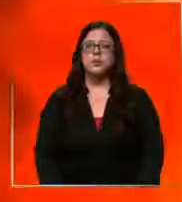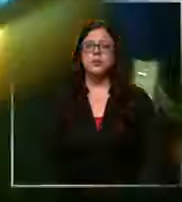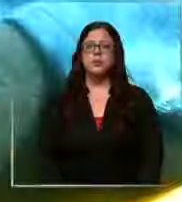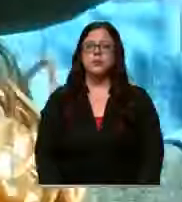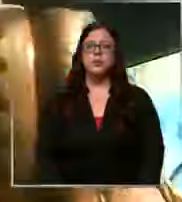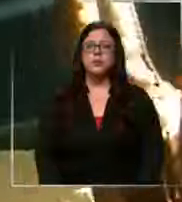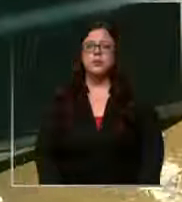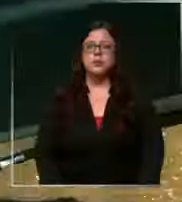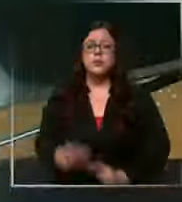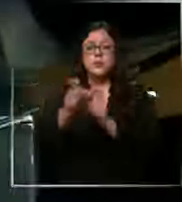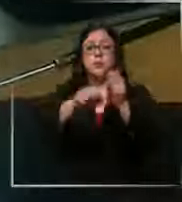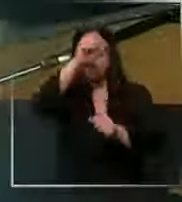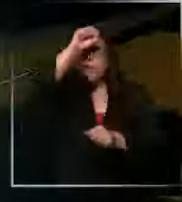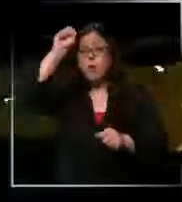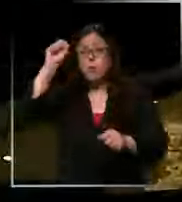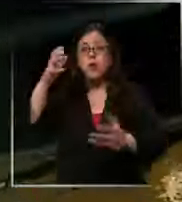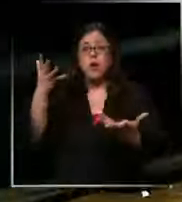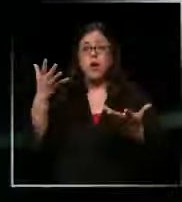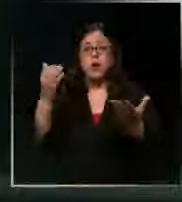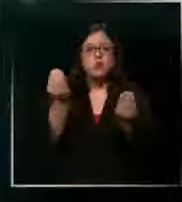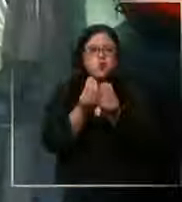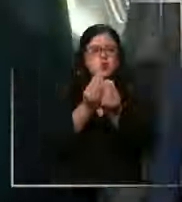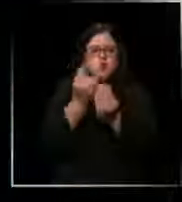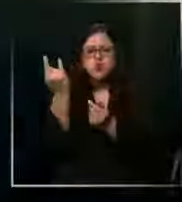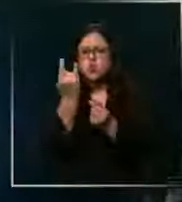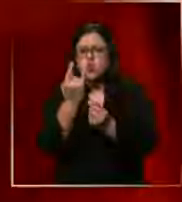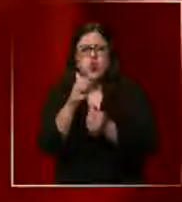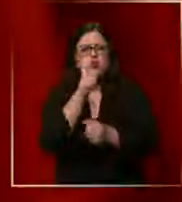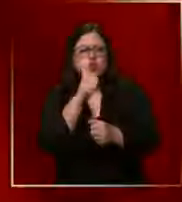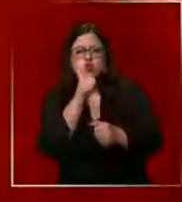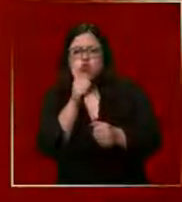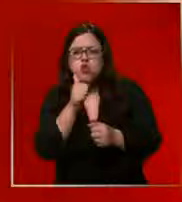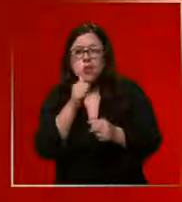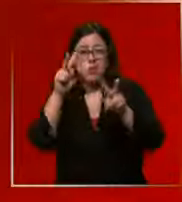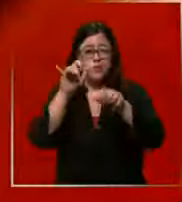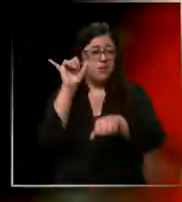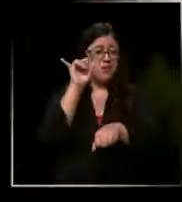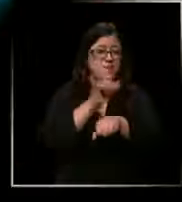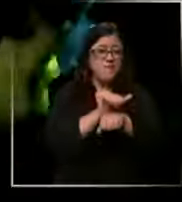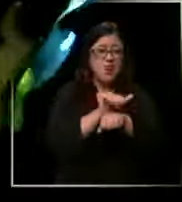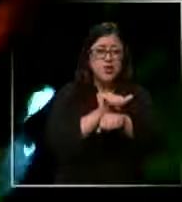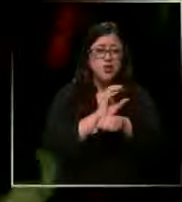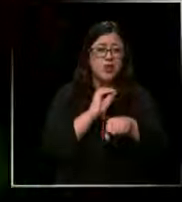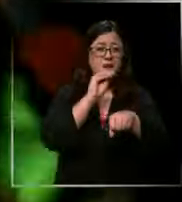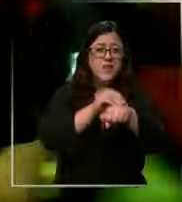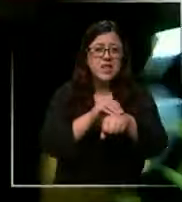bomberos atiende cientos de emergencias al día cada falsa alarma genera pérdida de recursos en el